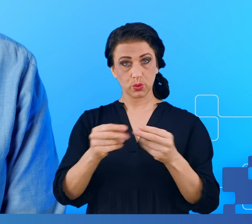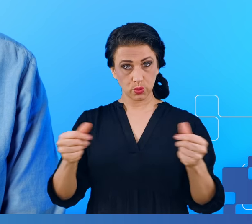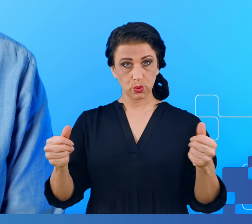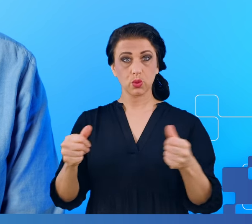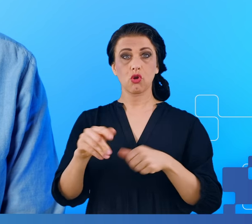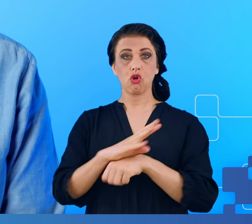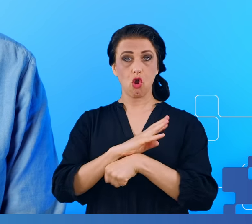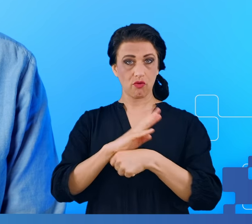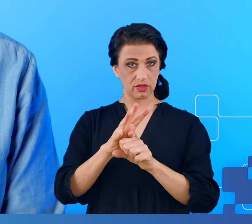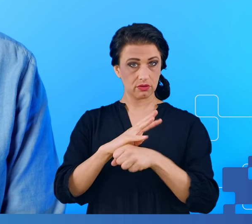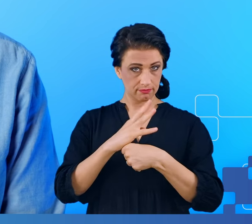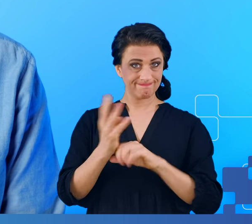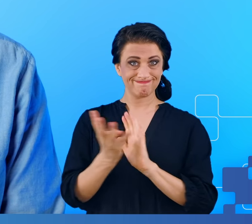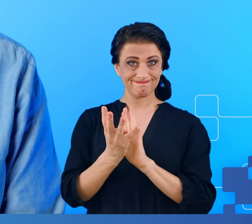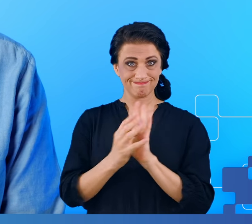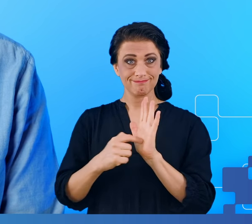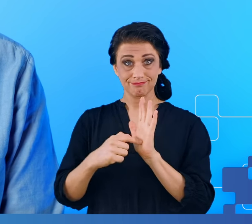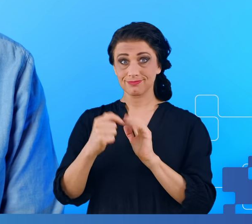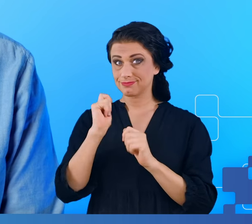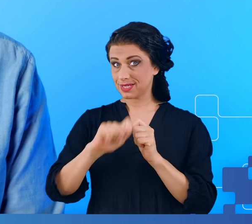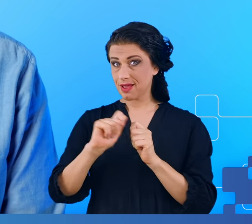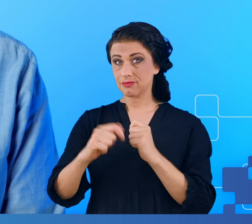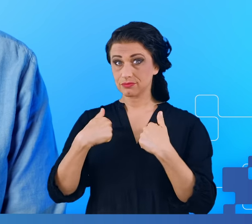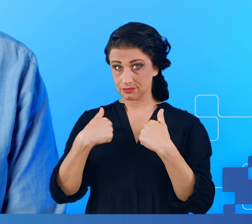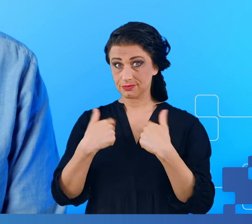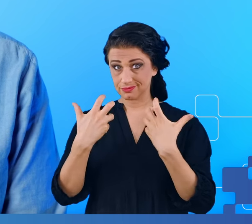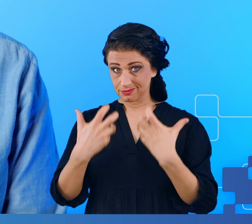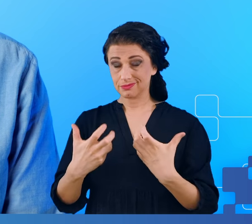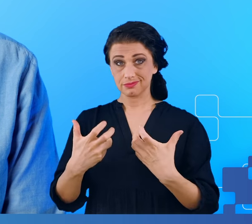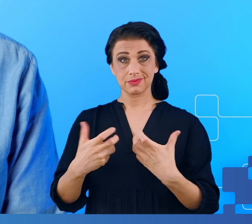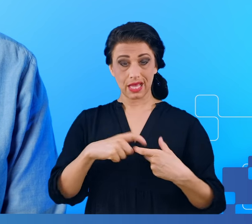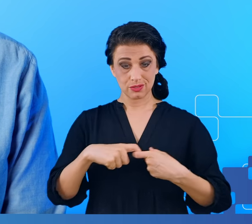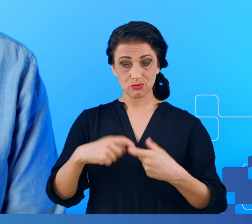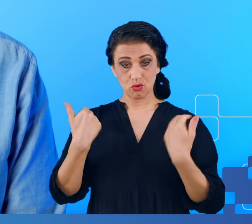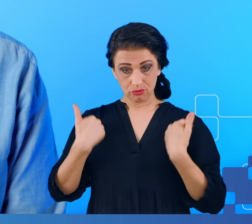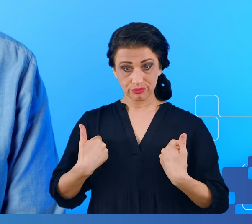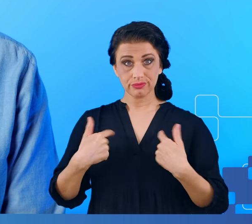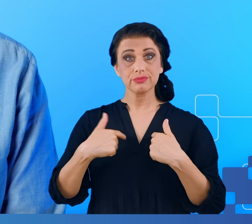sprawdzić mieliśmy ku temu jedyną okazję czy da się zaobserwować jakieś